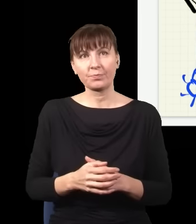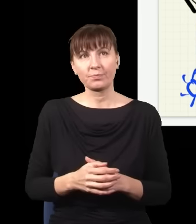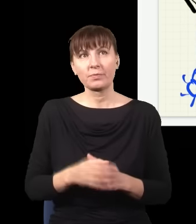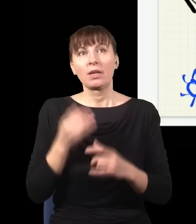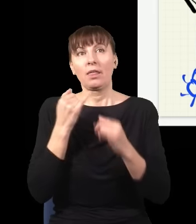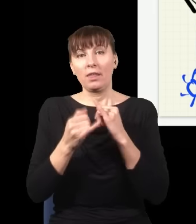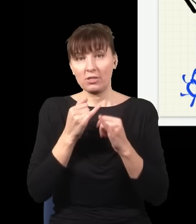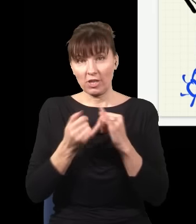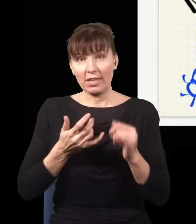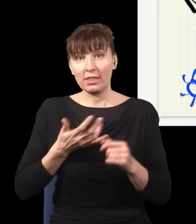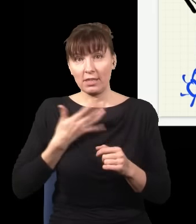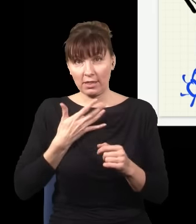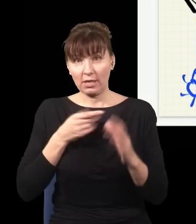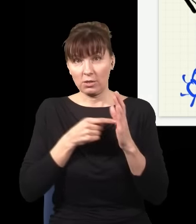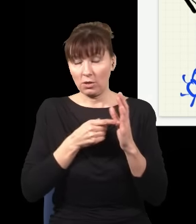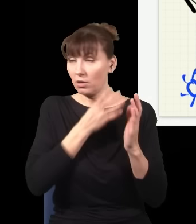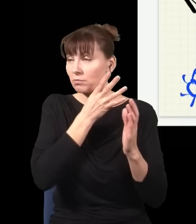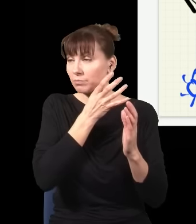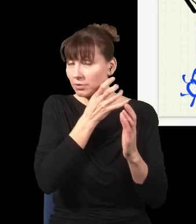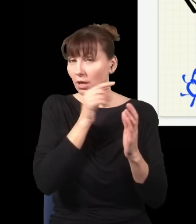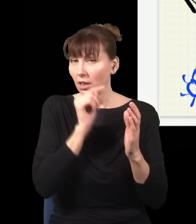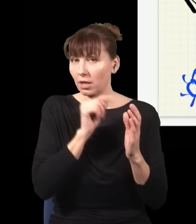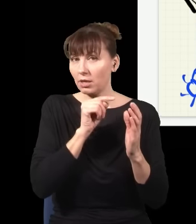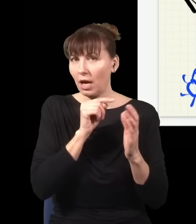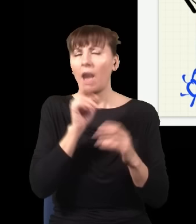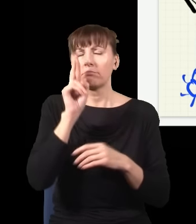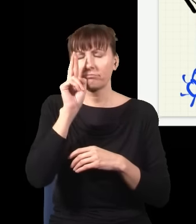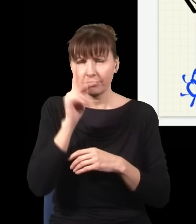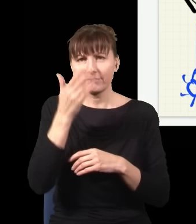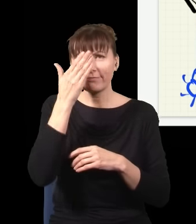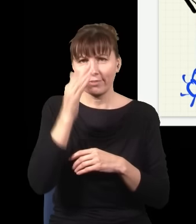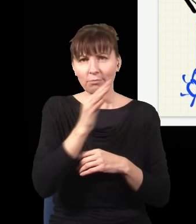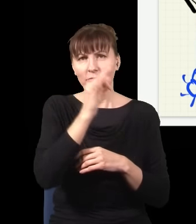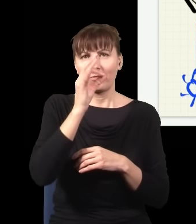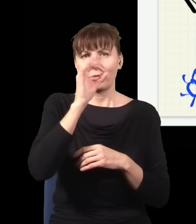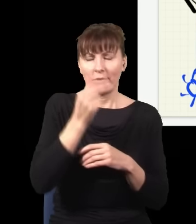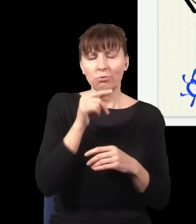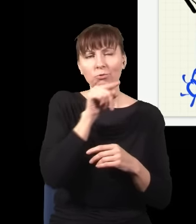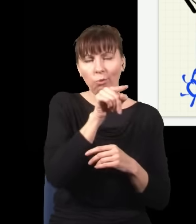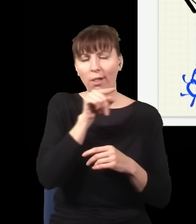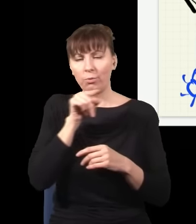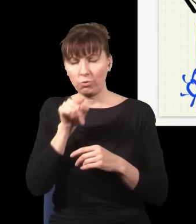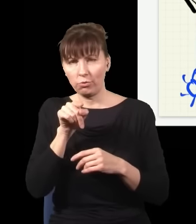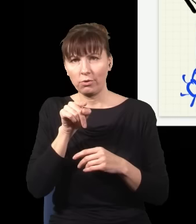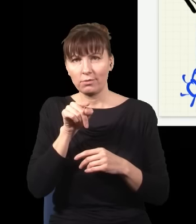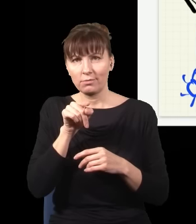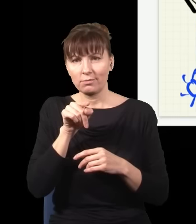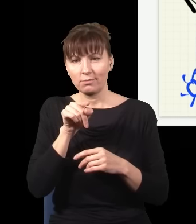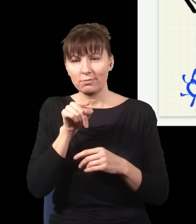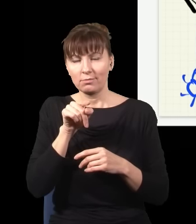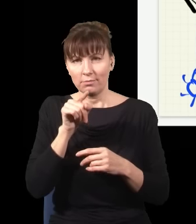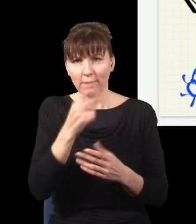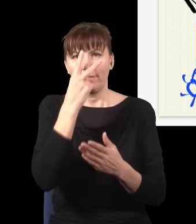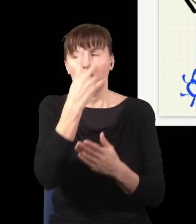w tym detektorze, to wiem, że foton szedł albo tędy, albo tędy, i dostaję taki obraz interferencyjny.